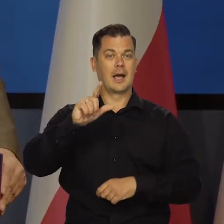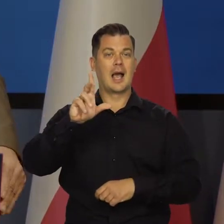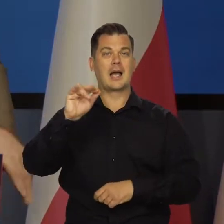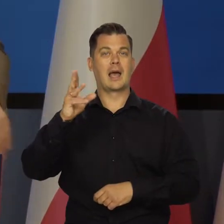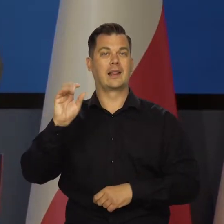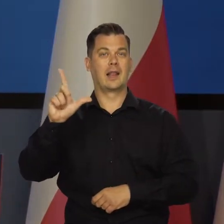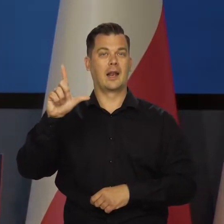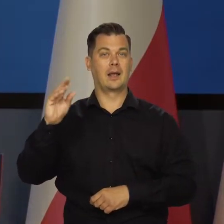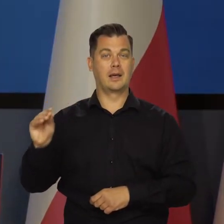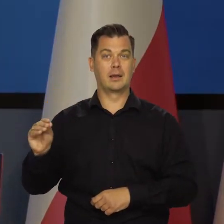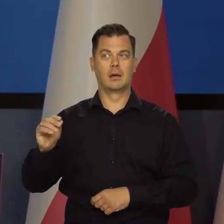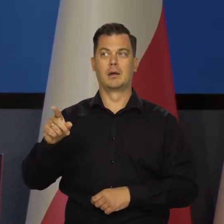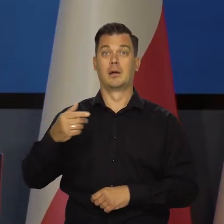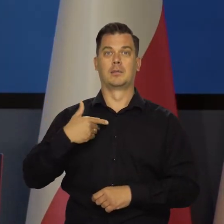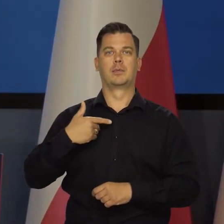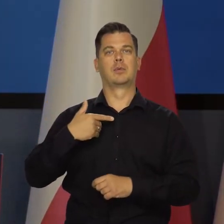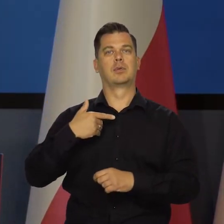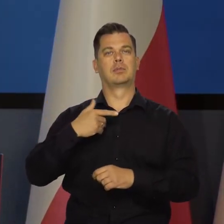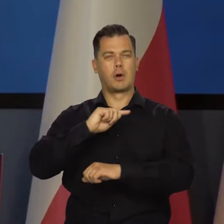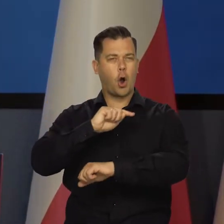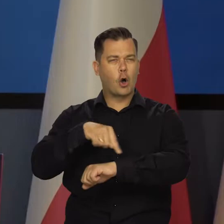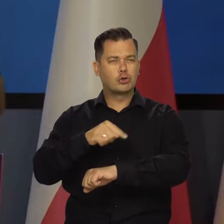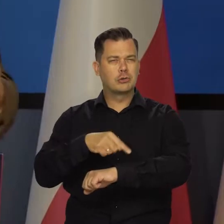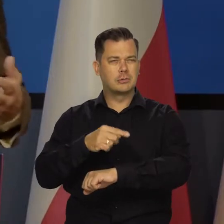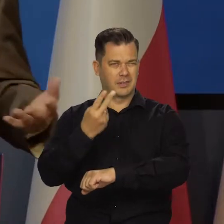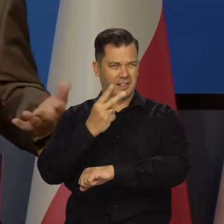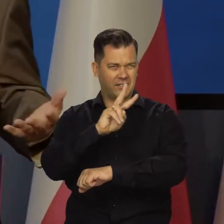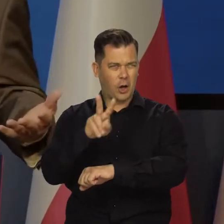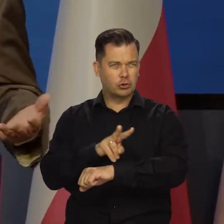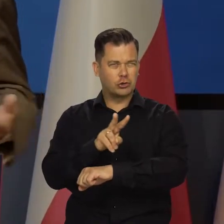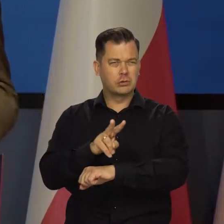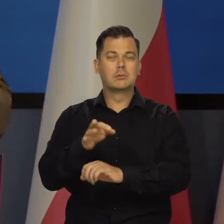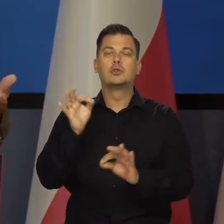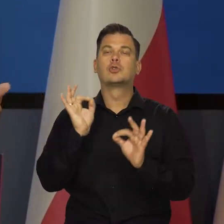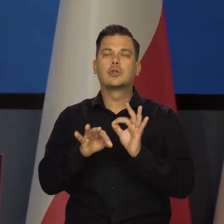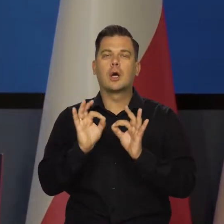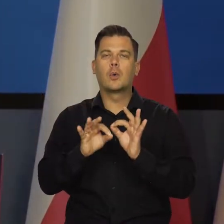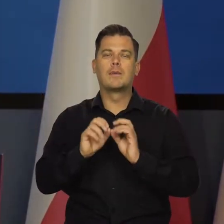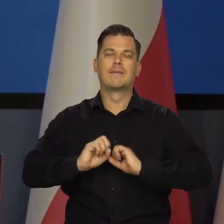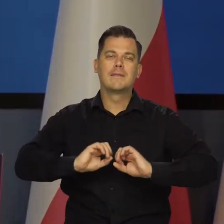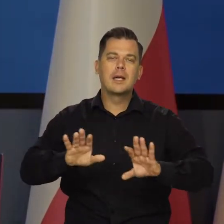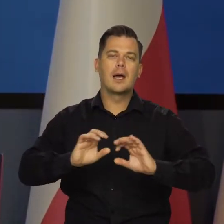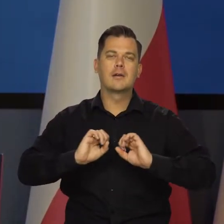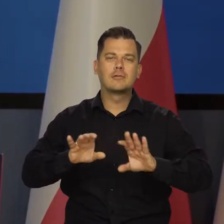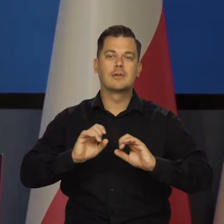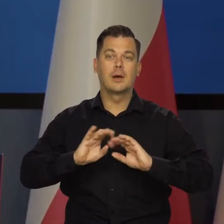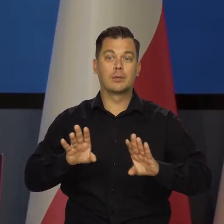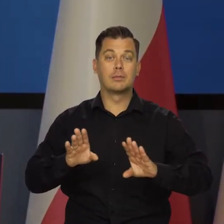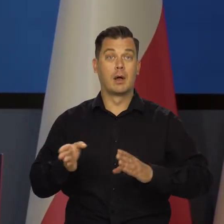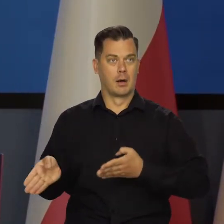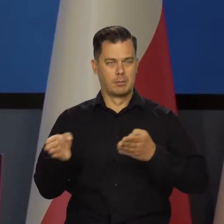Ale było też spotkanie naszych analityków z dziennikarzami, kilkugodzinne chyba dwu, gdzie szczegółowo to wszystko było tłumaczone,